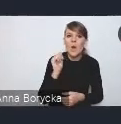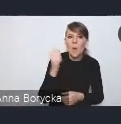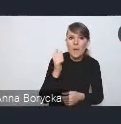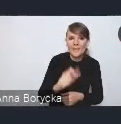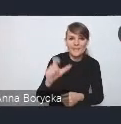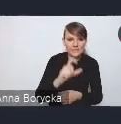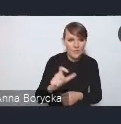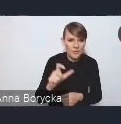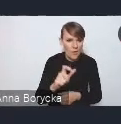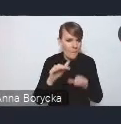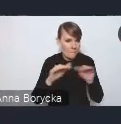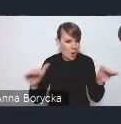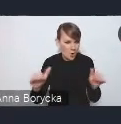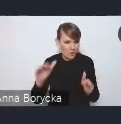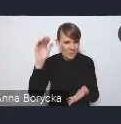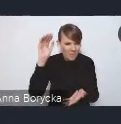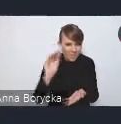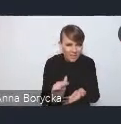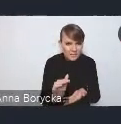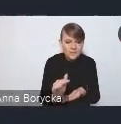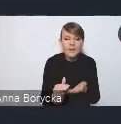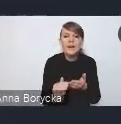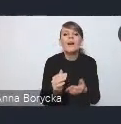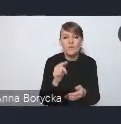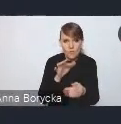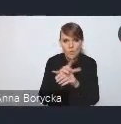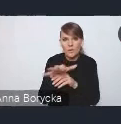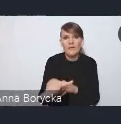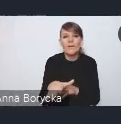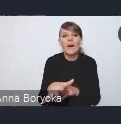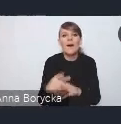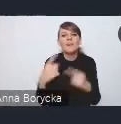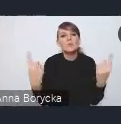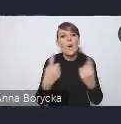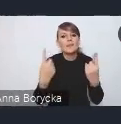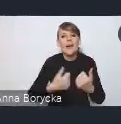mają wpływ na pozycję konkurencyjną wielu ośrodków